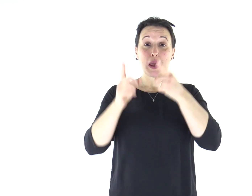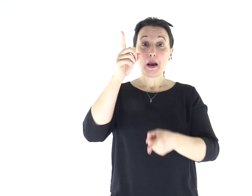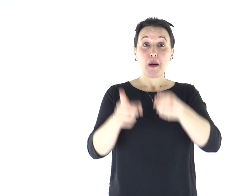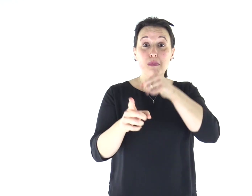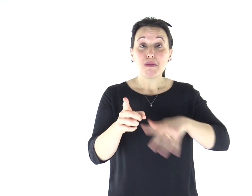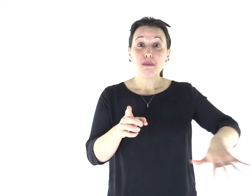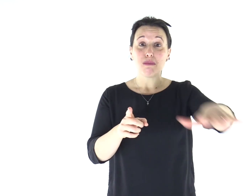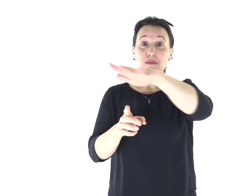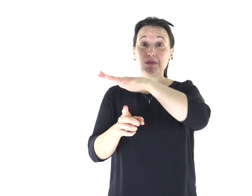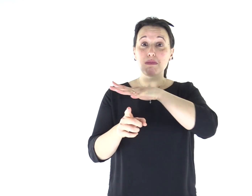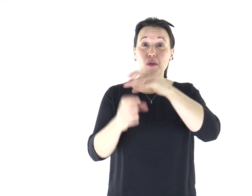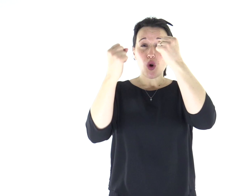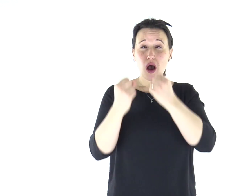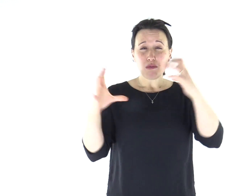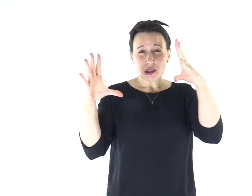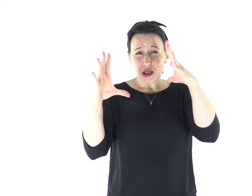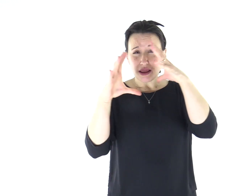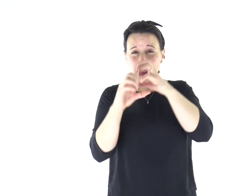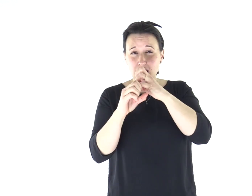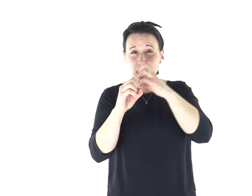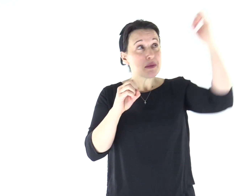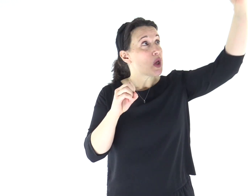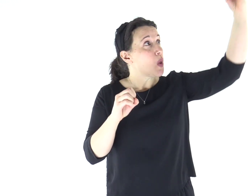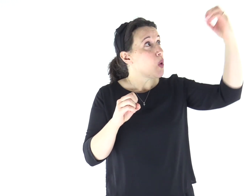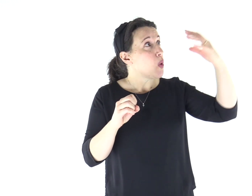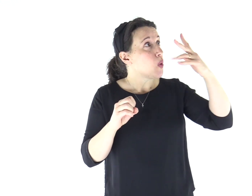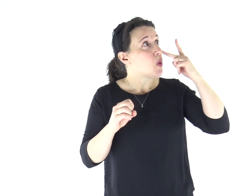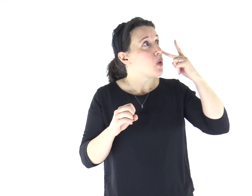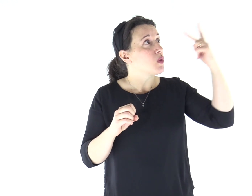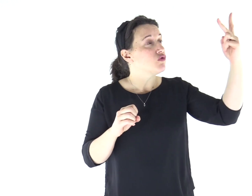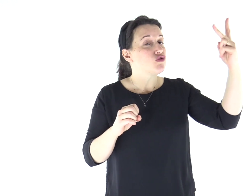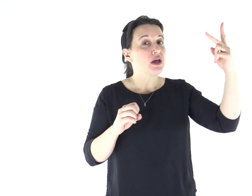Il popolo che abitava nelle tenebre vide una grande luce,